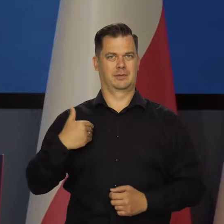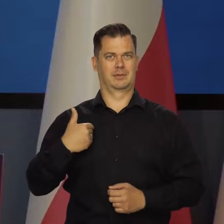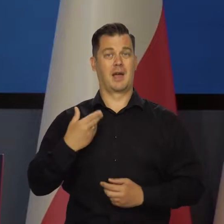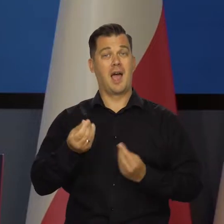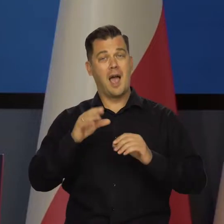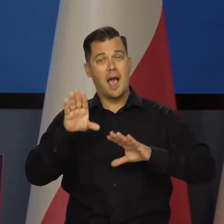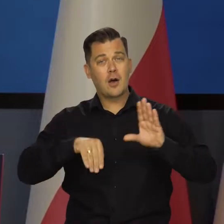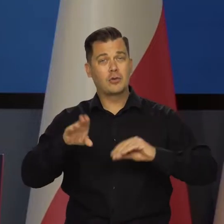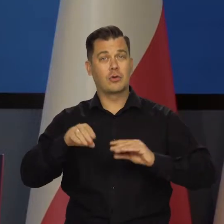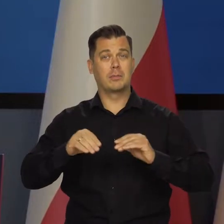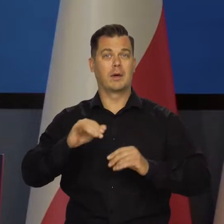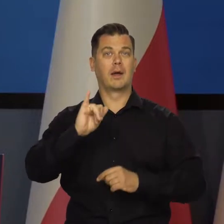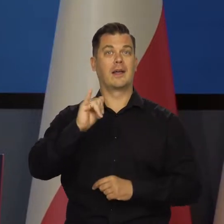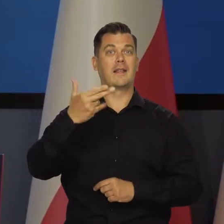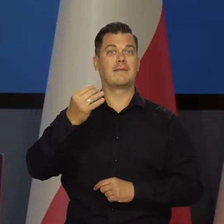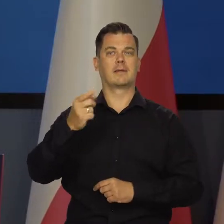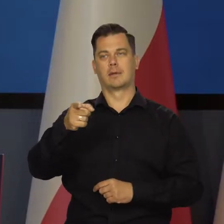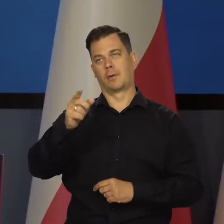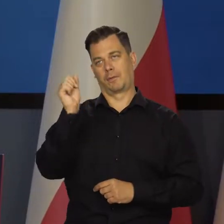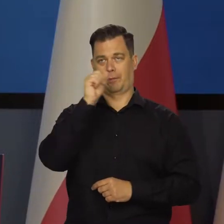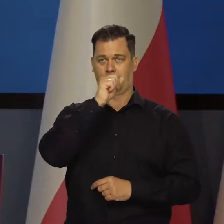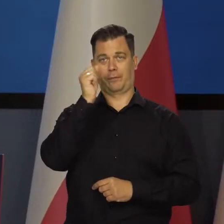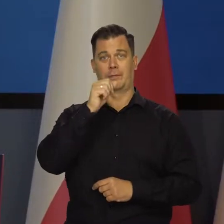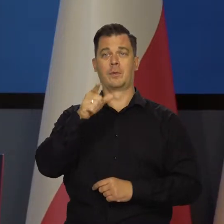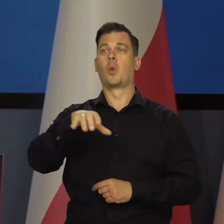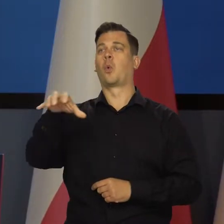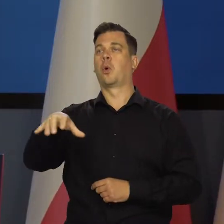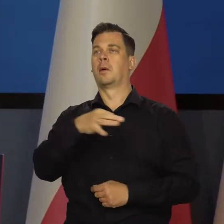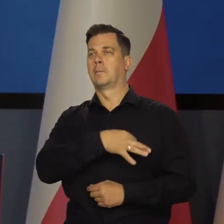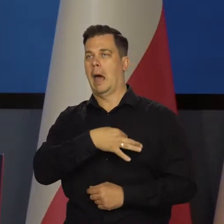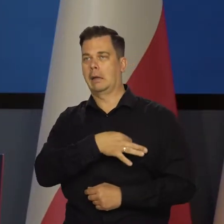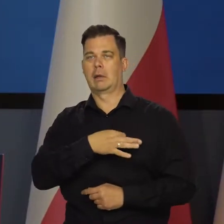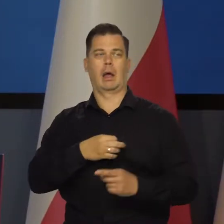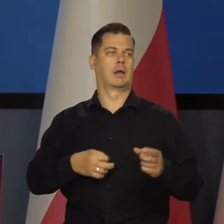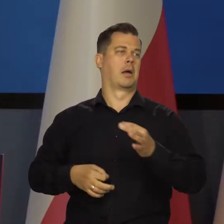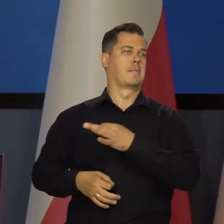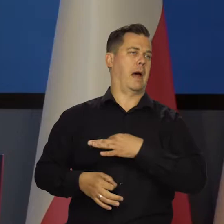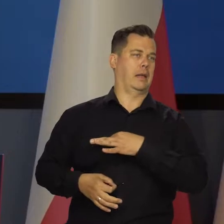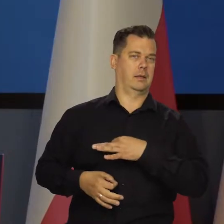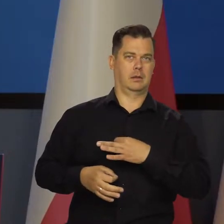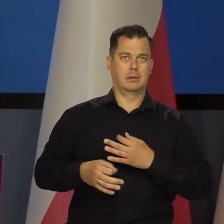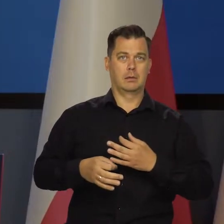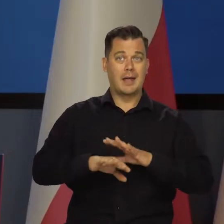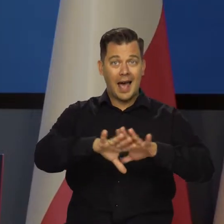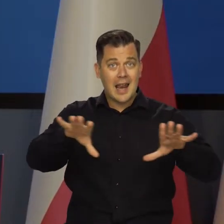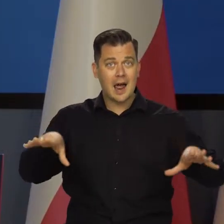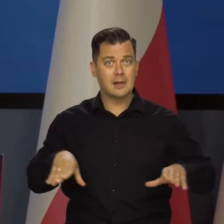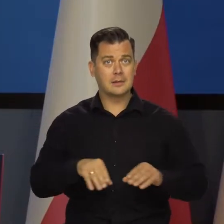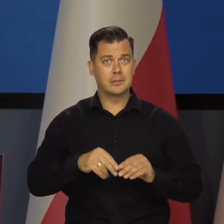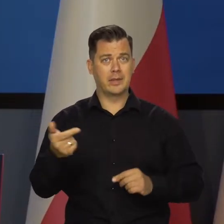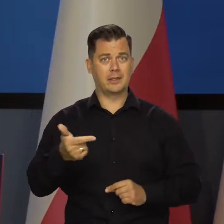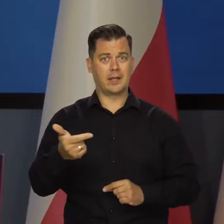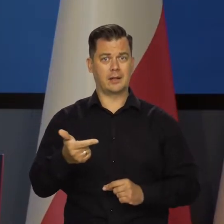Naprawdę kwestie ekonomicznej inflacji to nie jest jakieś fiu-bździu tego czy innego ugrupowania, czy osoby, tylko nasze wspólny interes.